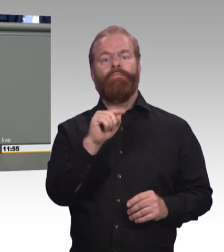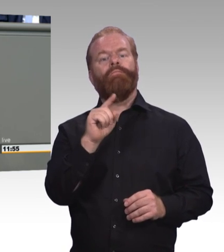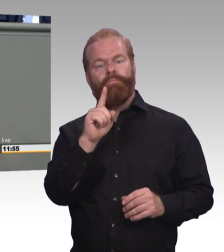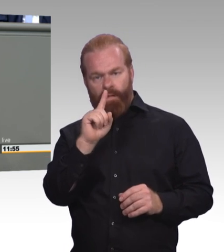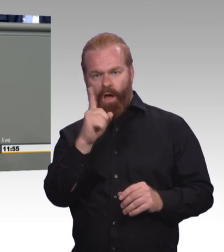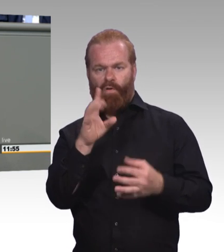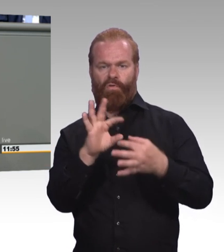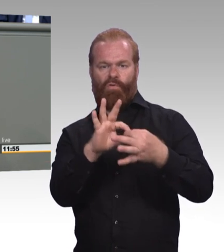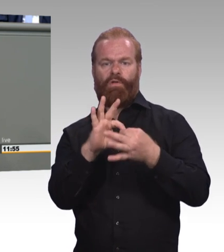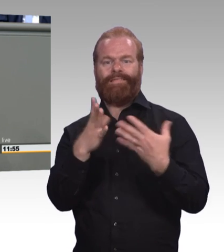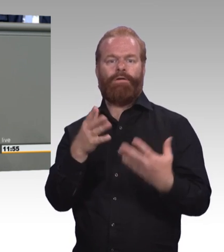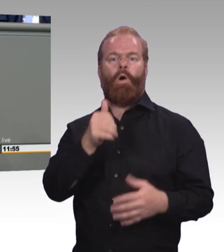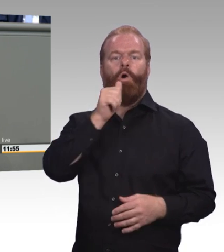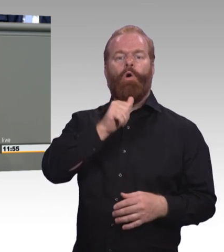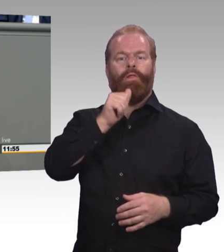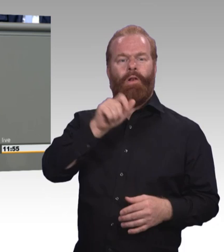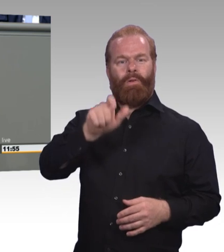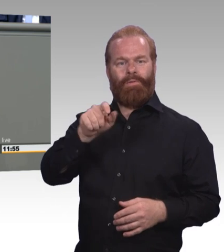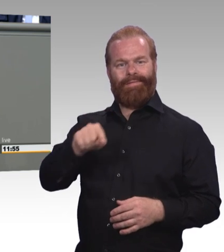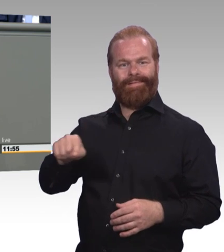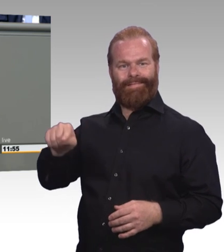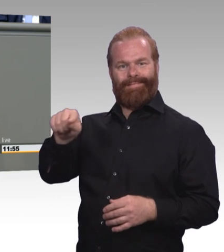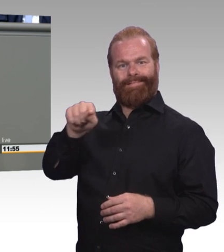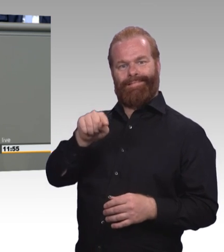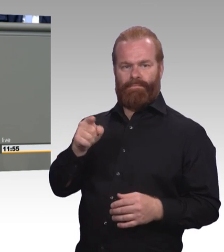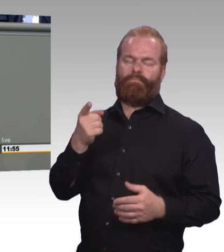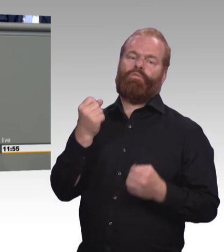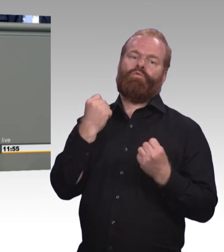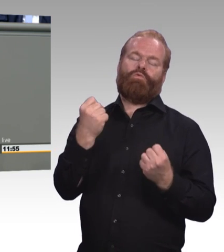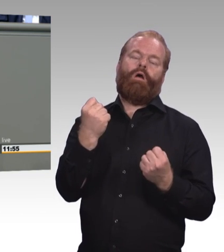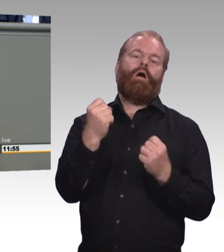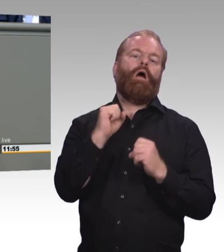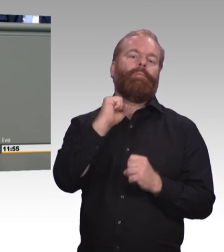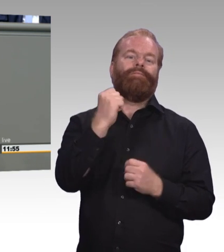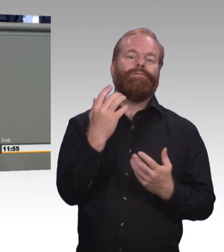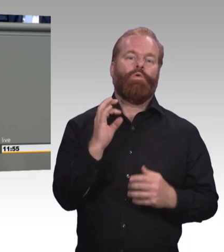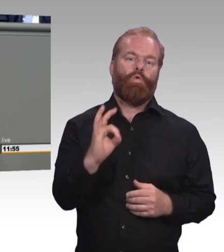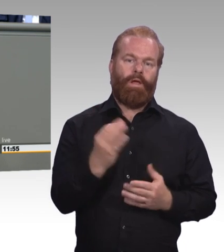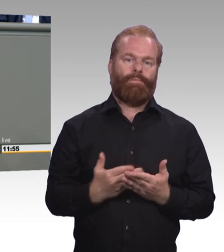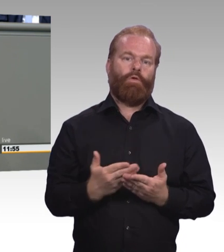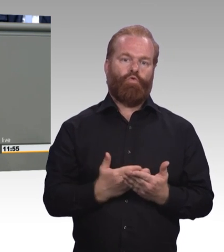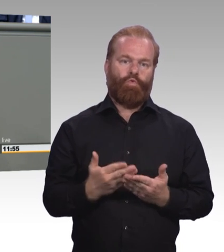zwischen 20 und 34 Jahren bleiben mittlerweile gänzlich, gänzlich ohne beruflichen Abschluss,